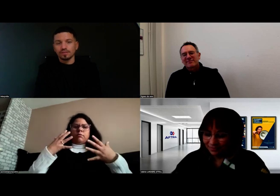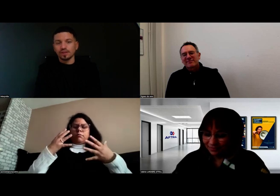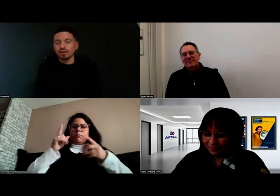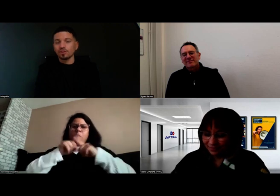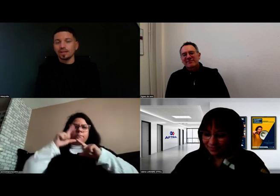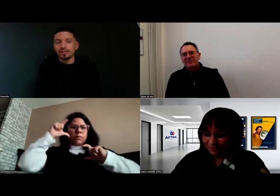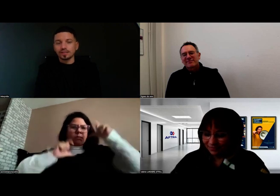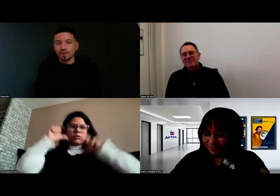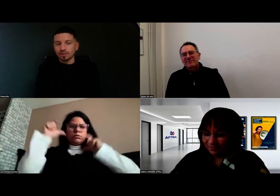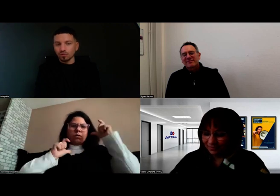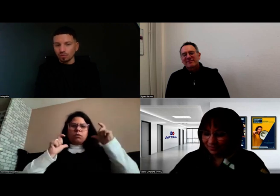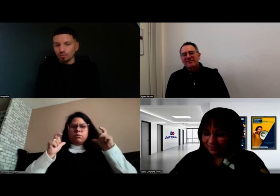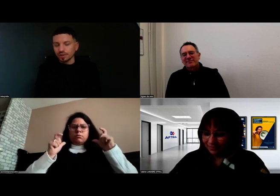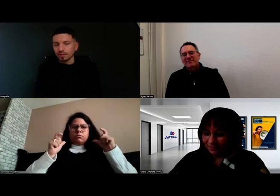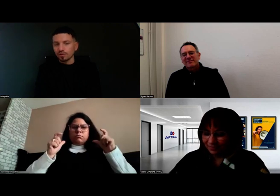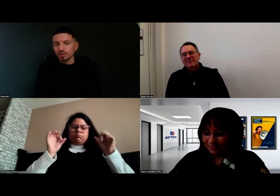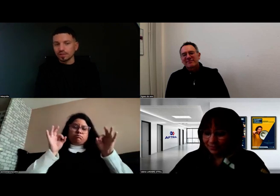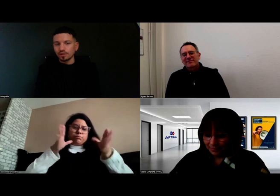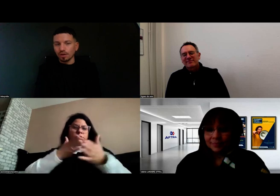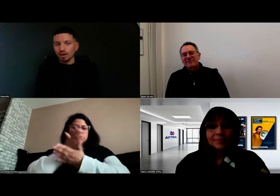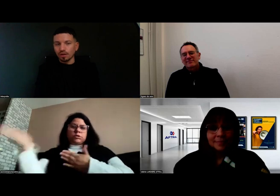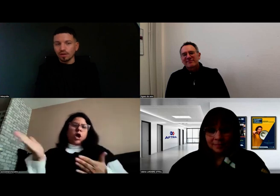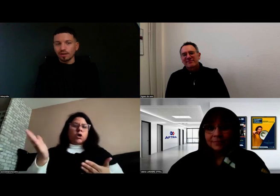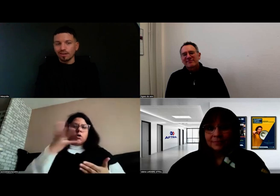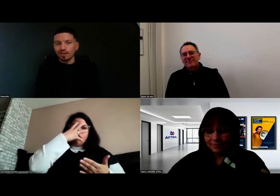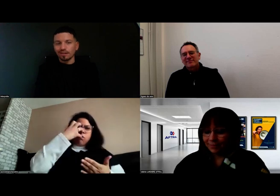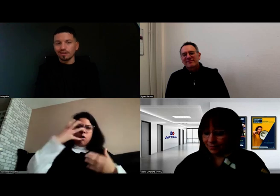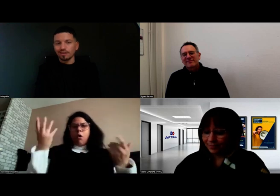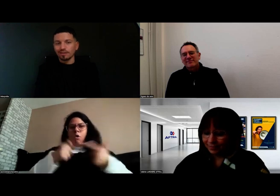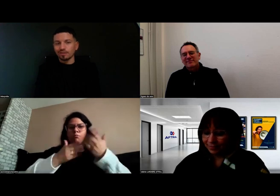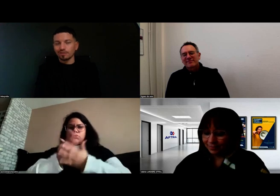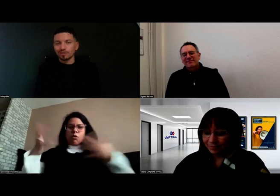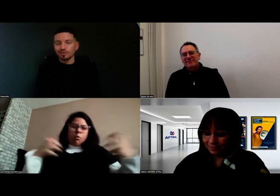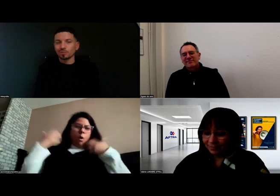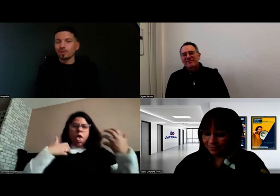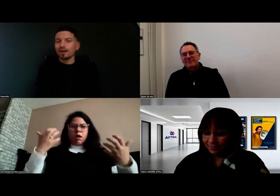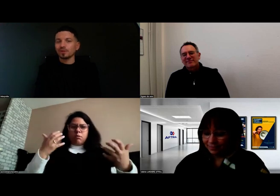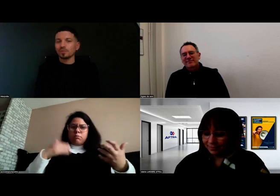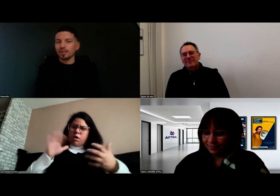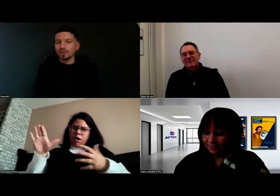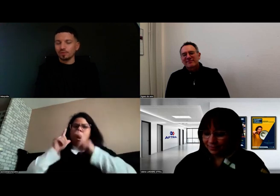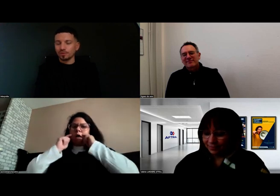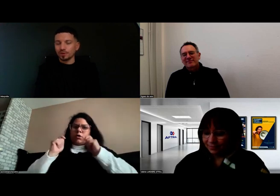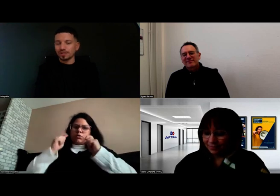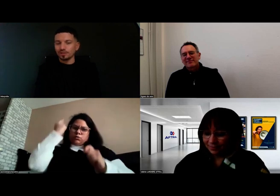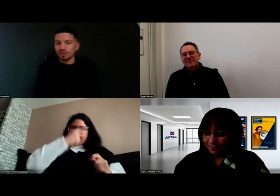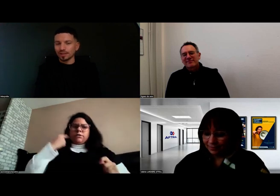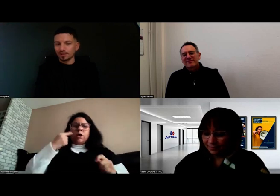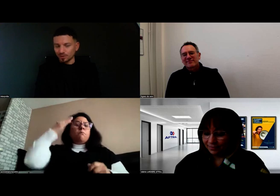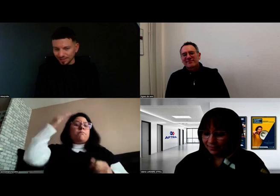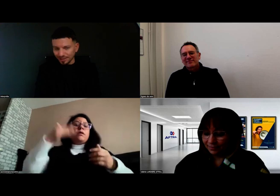Les expressions parfois ne sont pas adaptées à ce qui souhaite être dit,